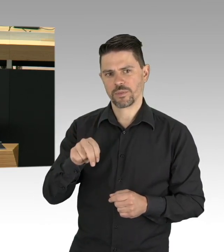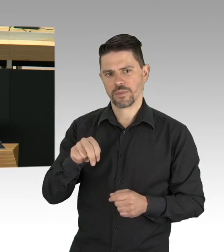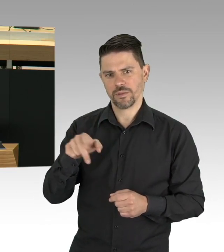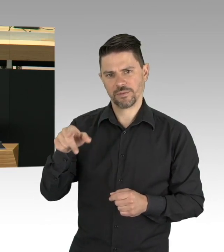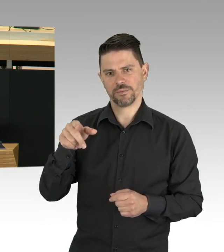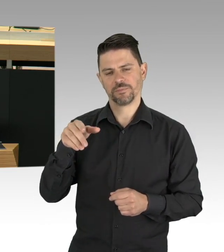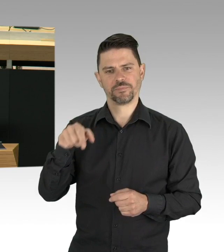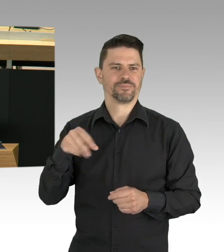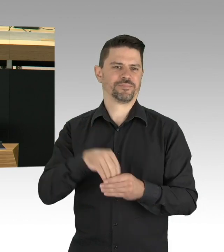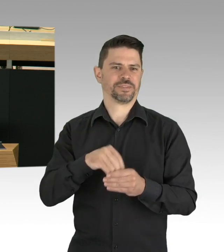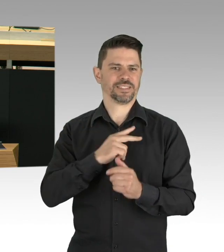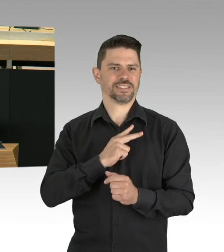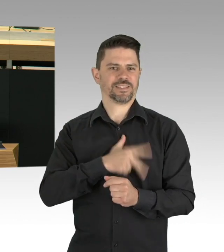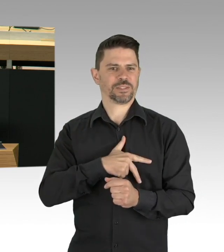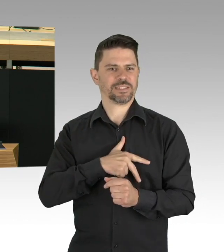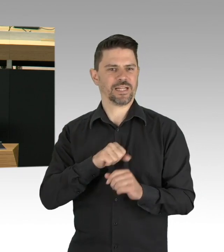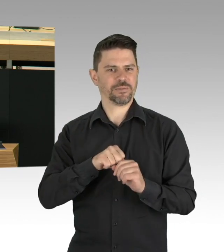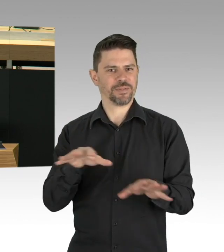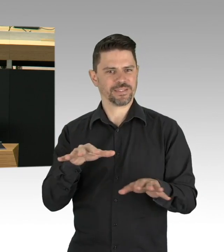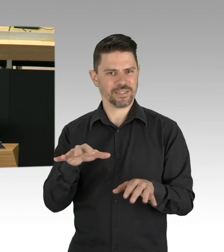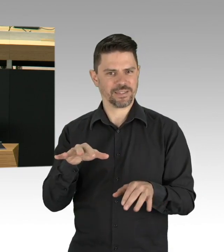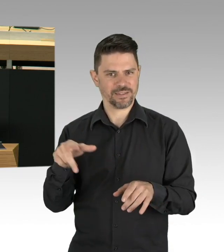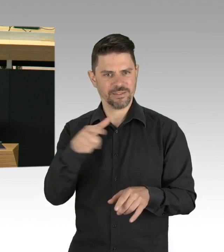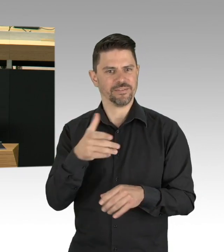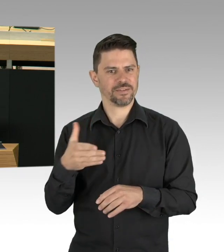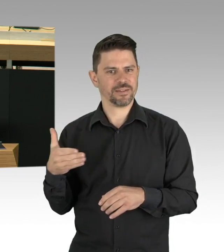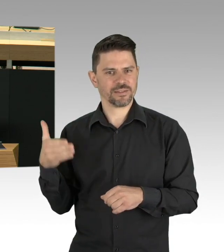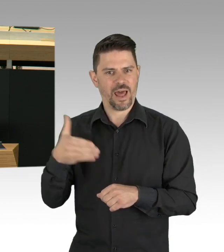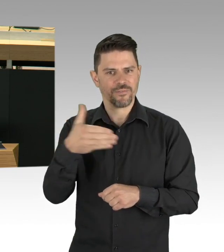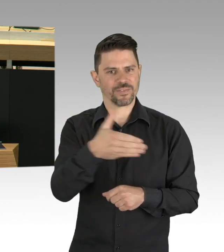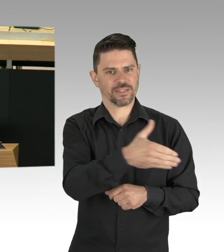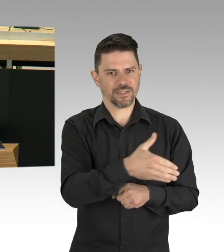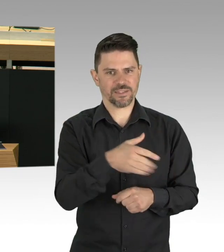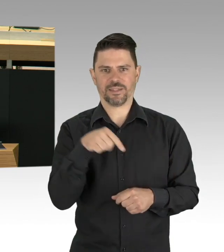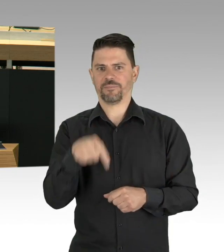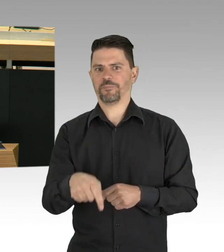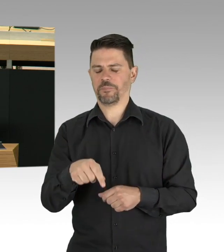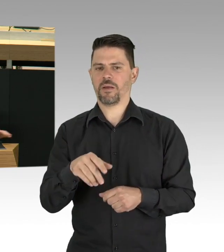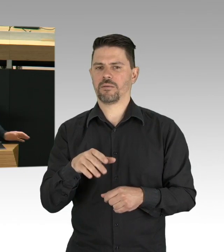Und die Luft ist sauberer, was für eine Lebensqualität, die man durchaus genießen darf.